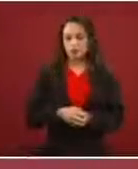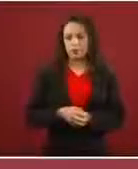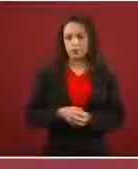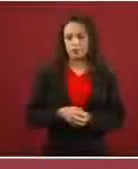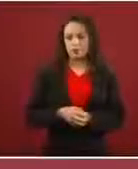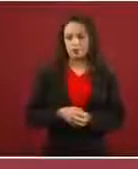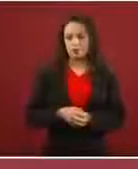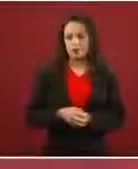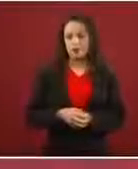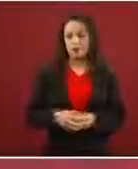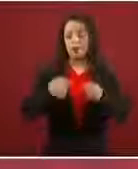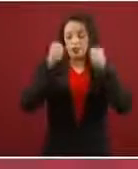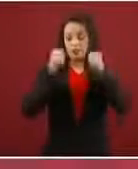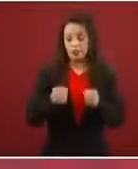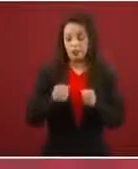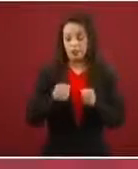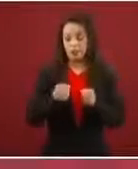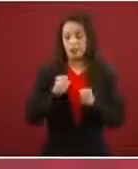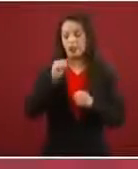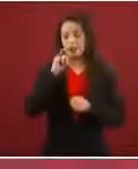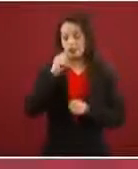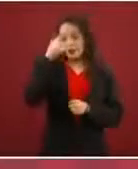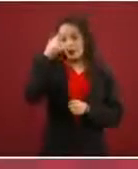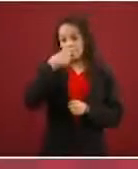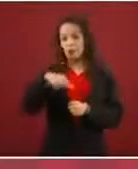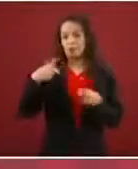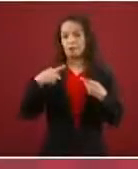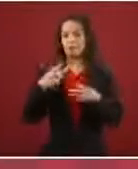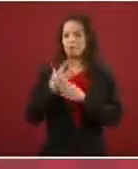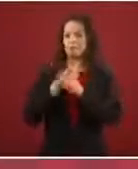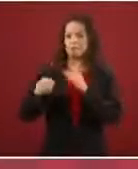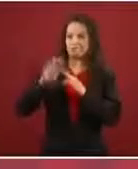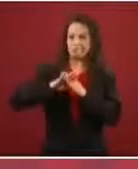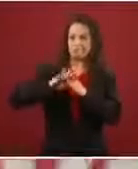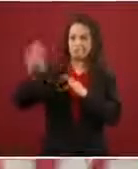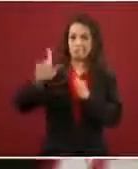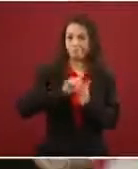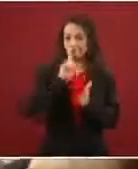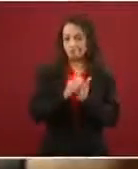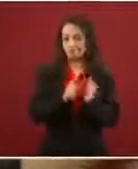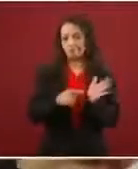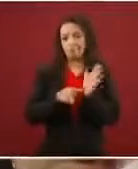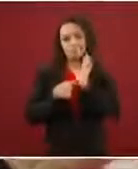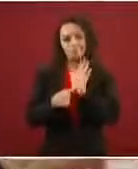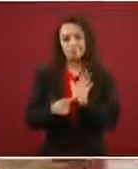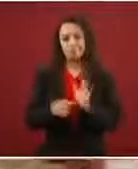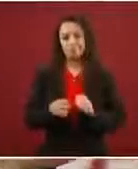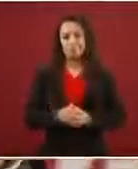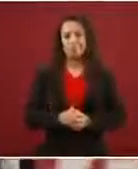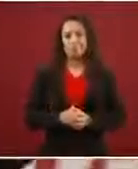y segura para las personas que migran, o sea que no esté en manos de la delincuencia o